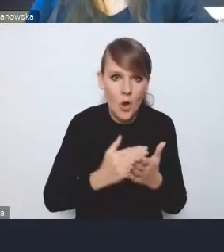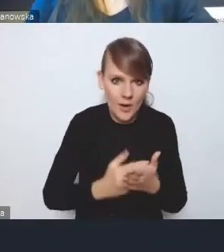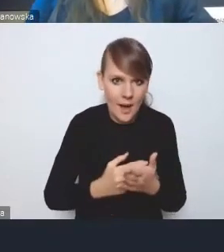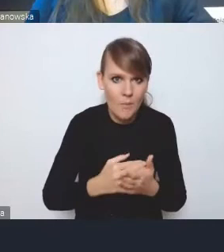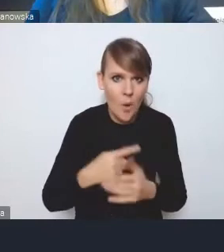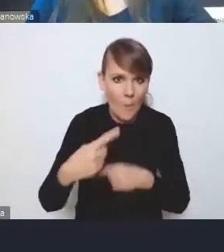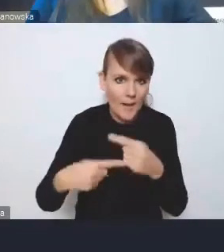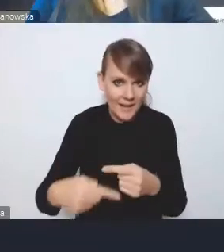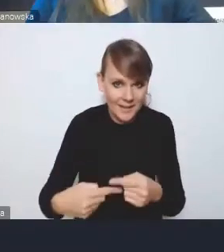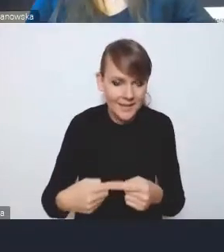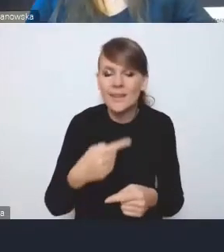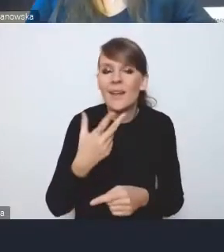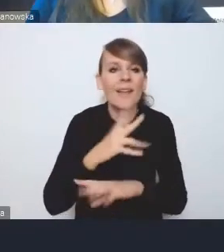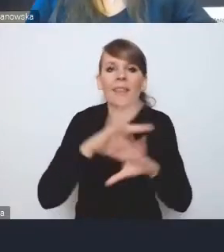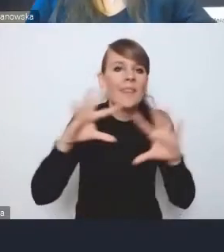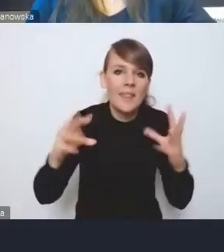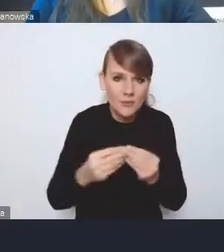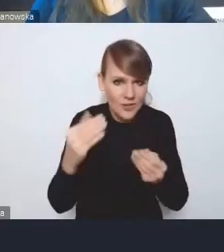nie wszędzie oczywiście, nie we wszystkich województwach,